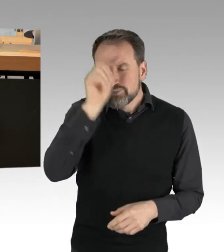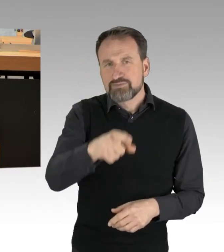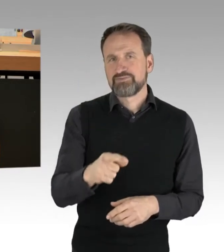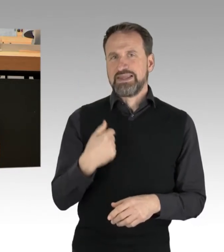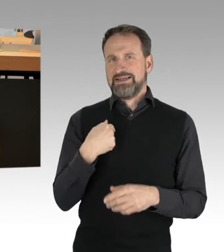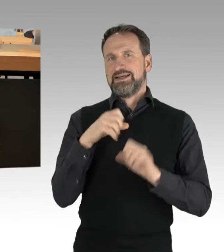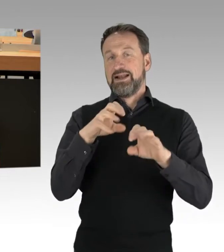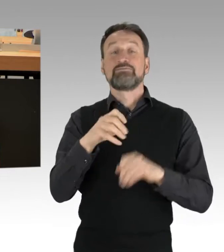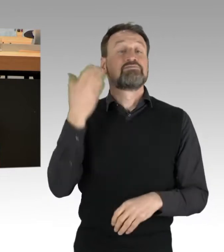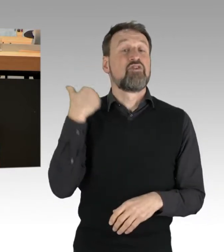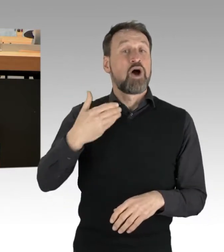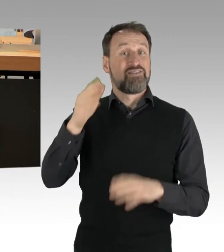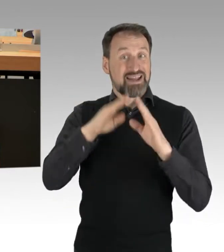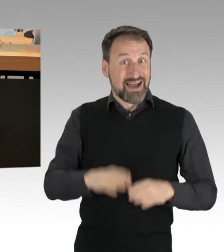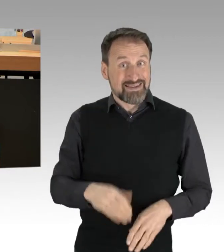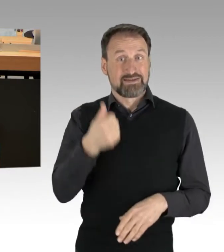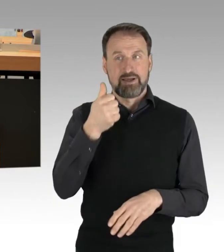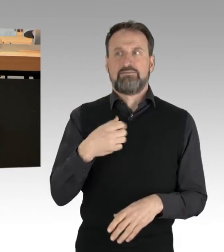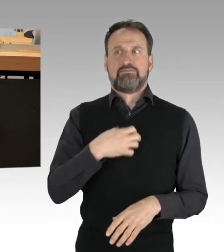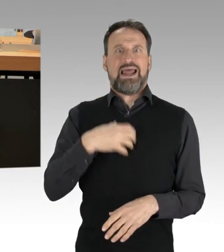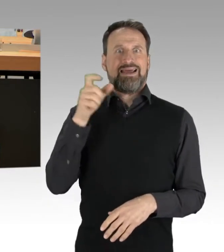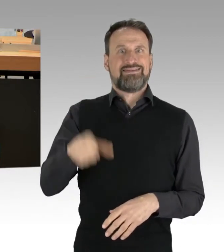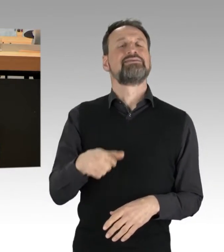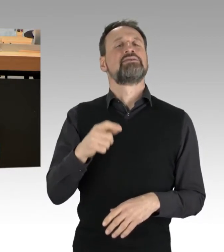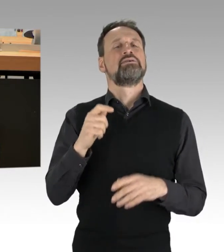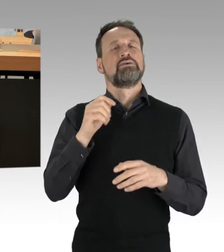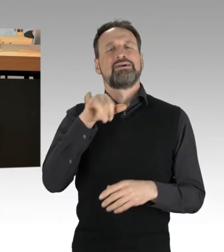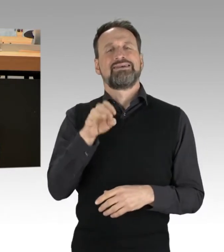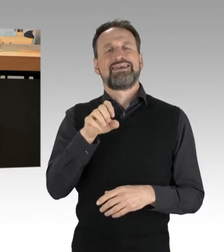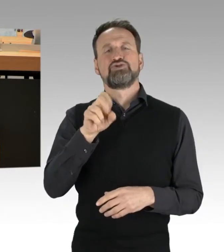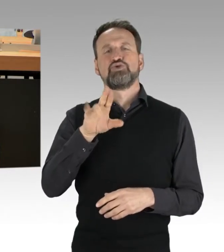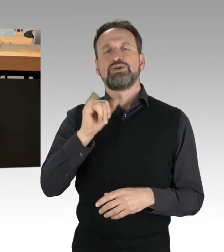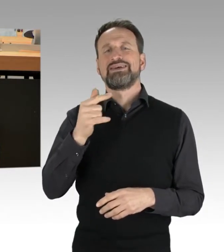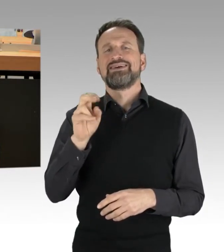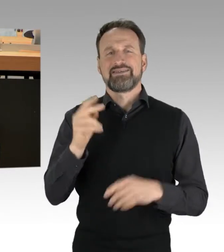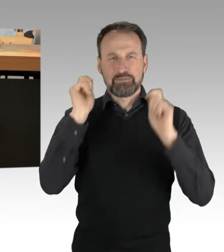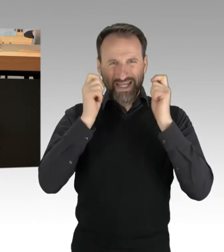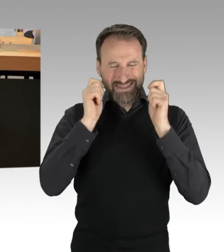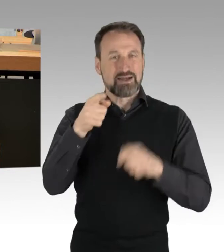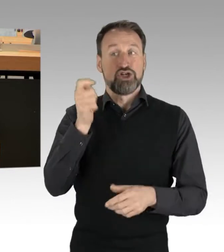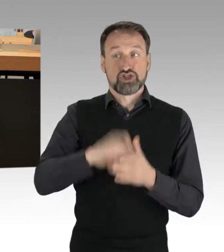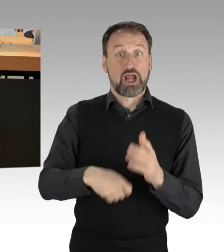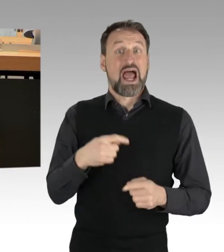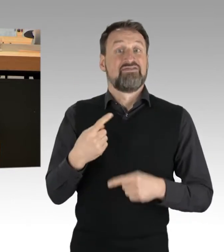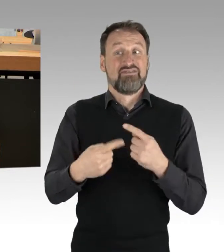ein Strafverfahren in eigenen Worten provoziert. Er hatte weggeworfene Lebensmittel containert und dies öffentlich gemacht.